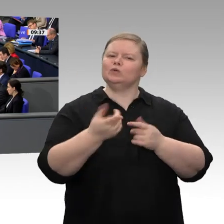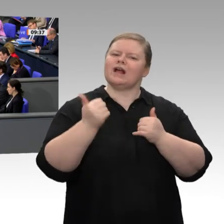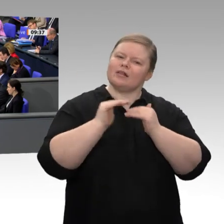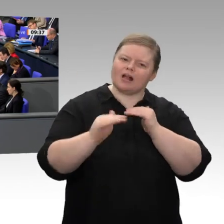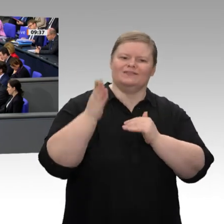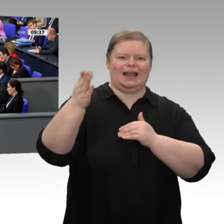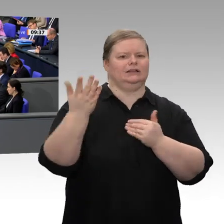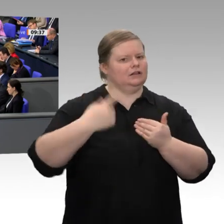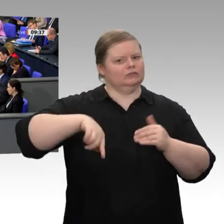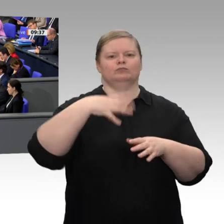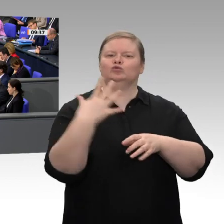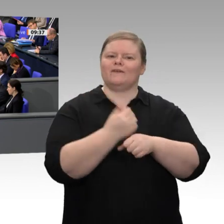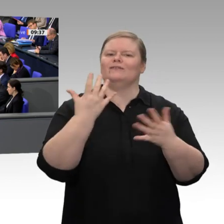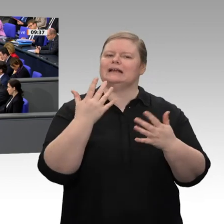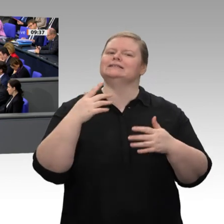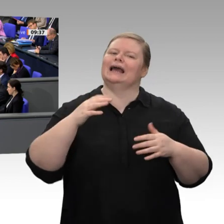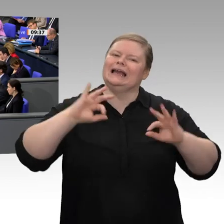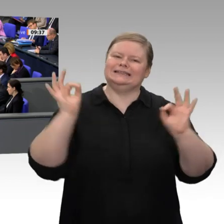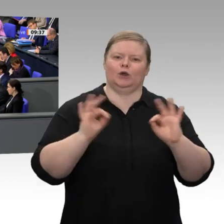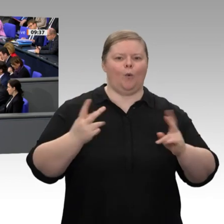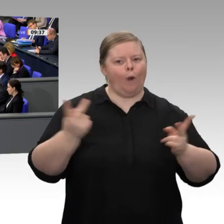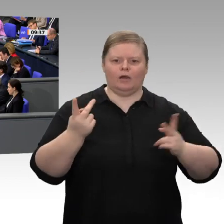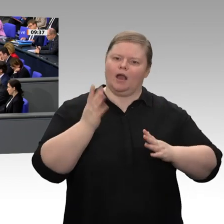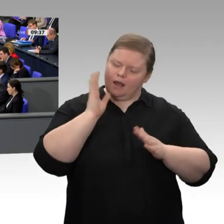neue Technologien und eine kluge Regulierung. Deswegen unterstützen wir die Bundesregierung